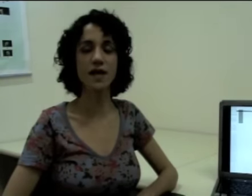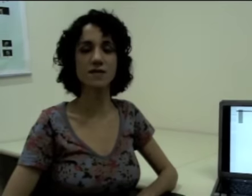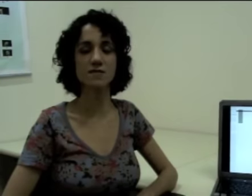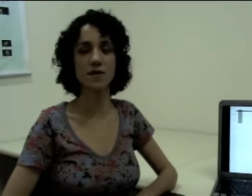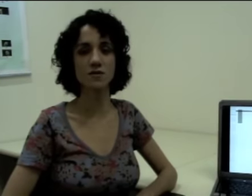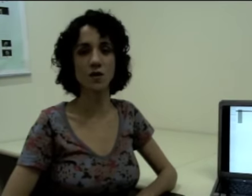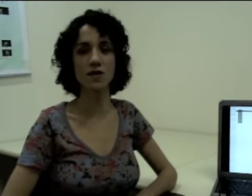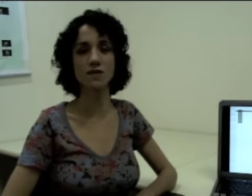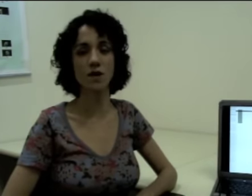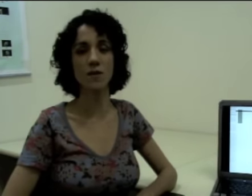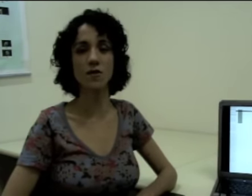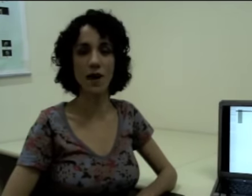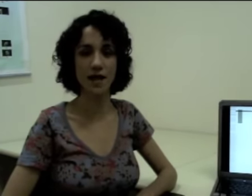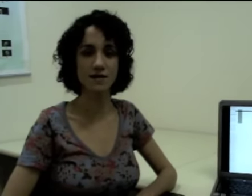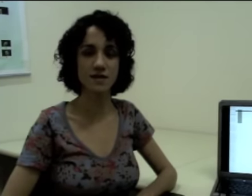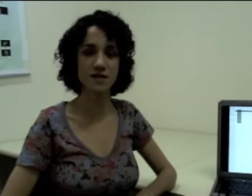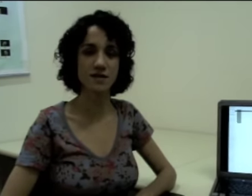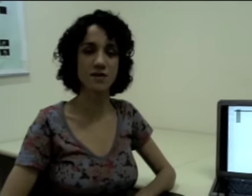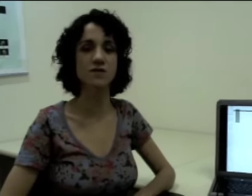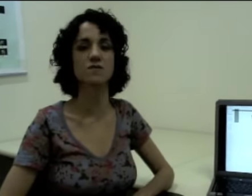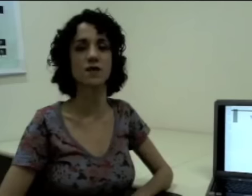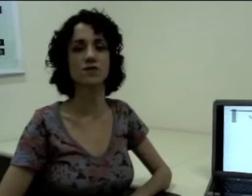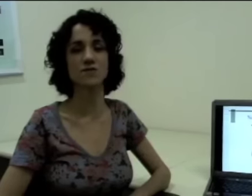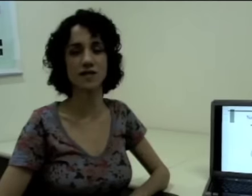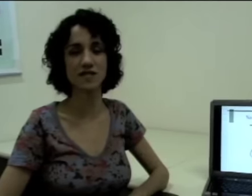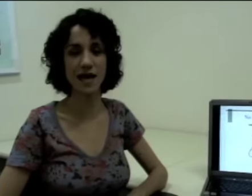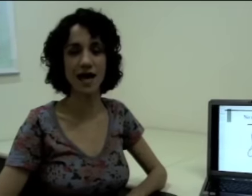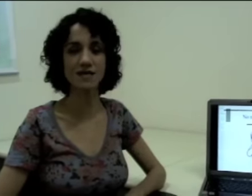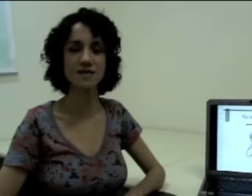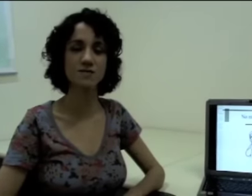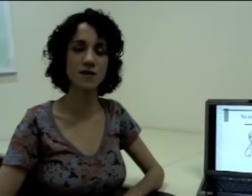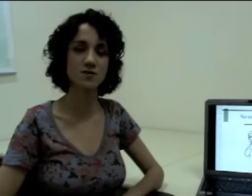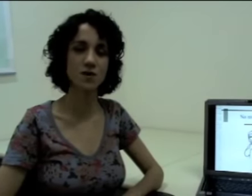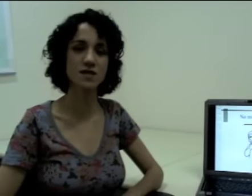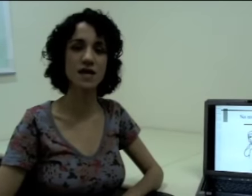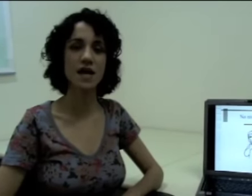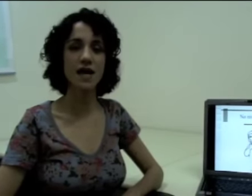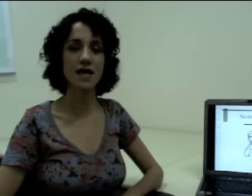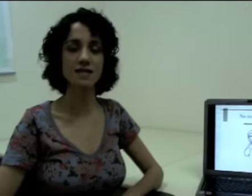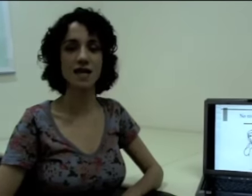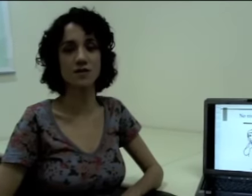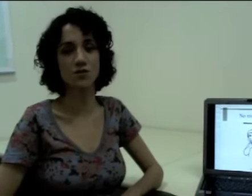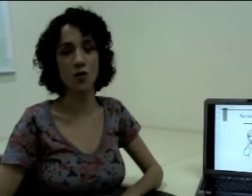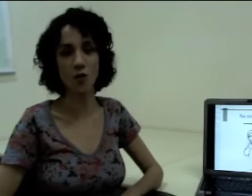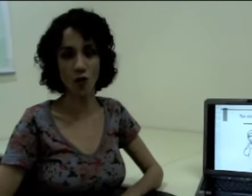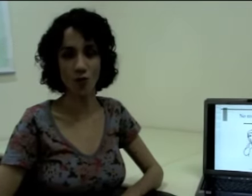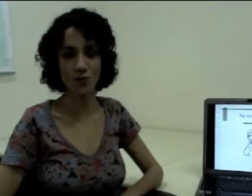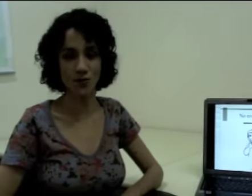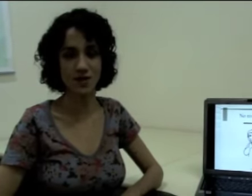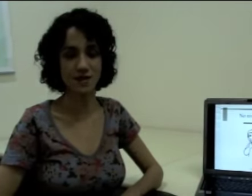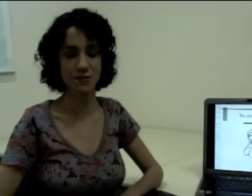e as expressões não manuais, que seriam as expressões faciais e as expressões realizadas com o corpo, por exemplo.